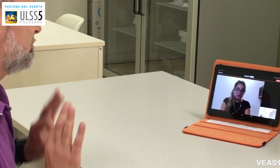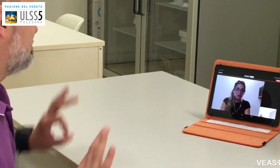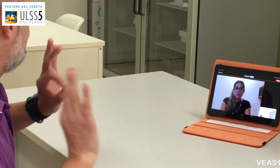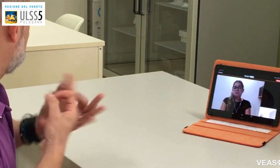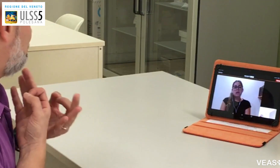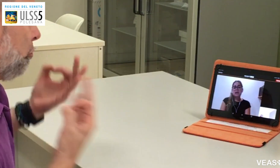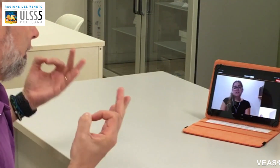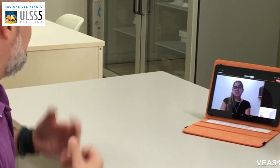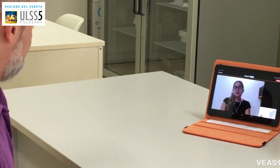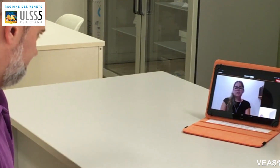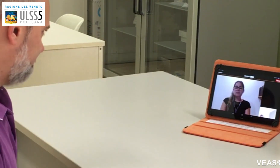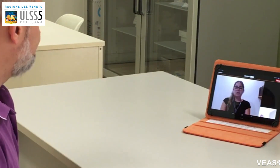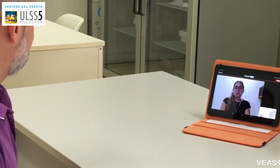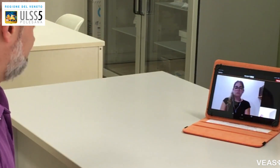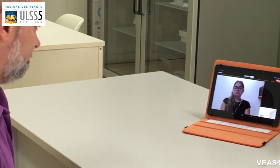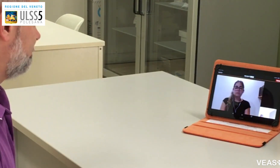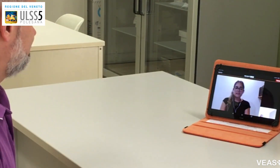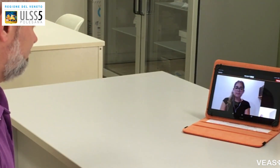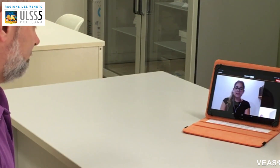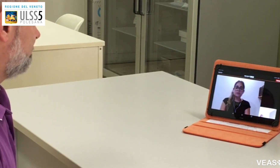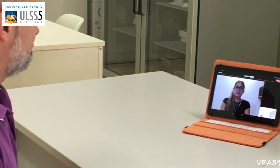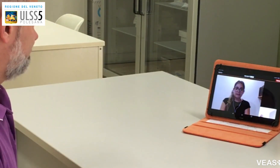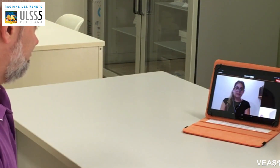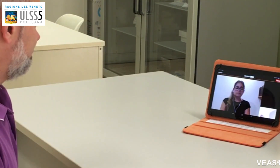No, è sempre andato tutto bene.